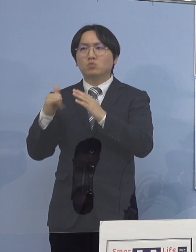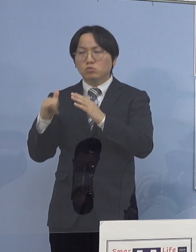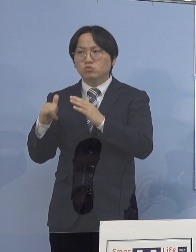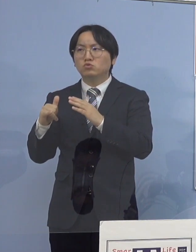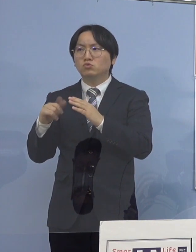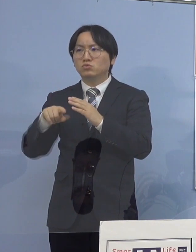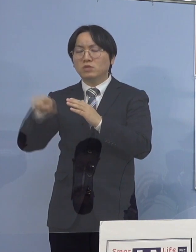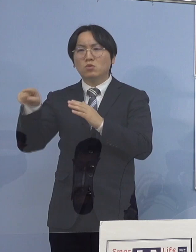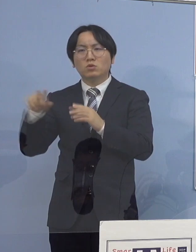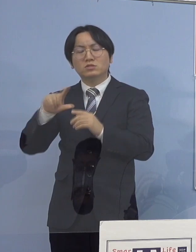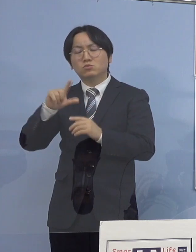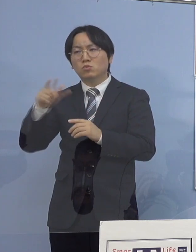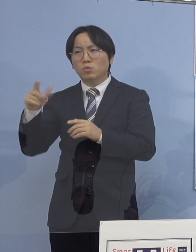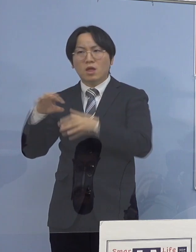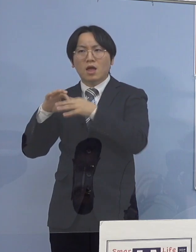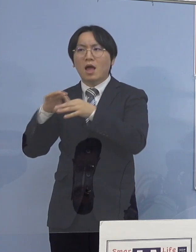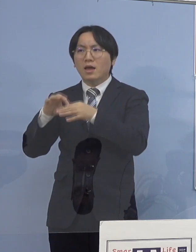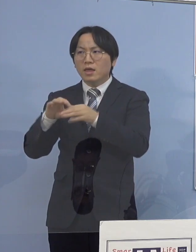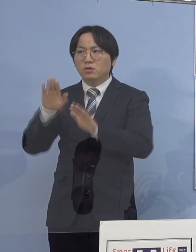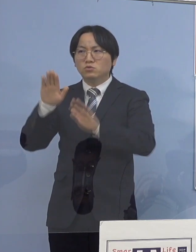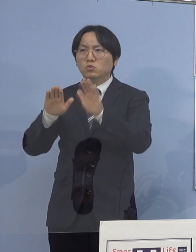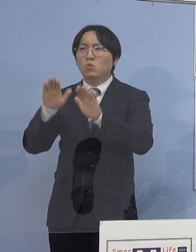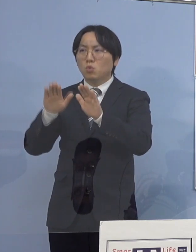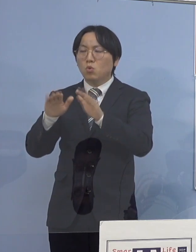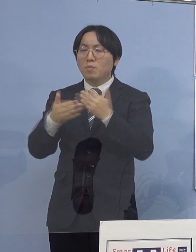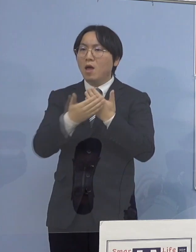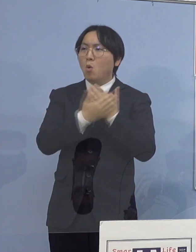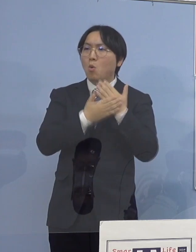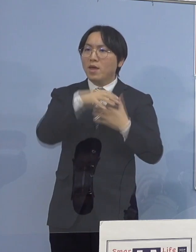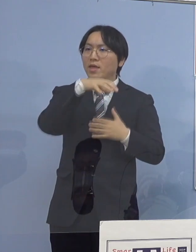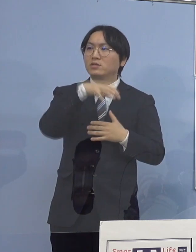それぞれ保健所の方で 深掘りをさせていただいた結果